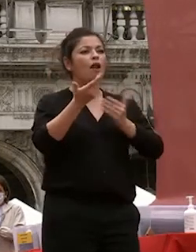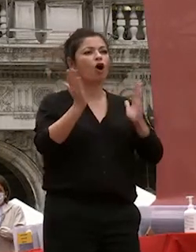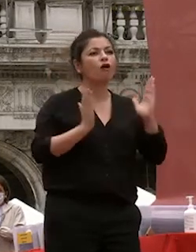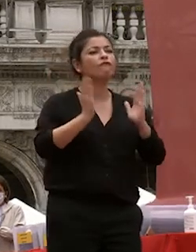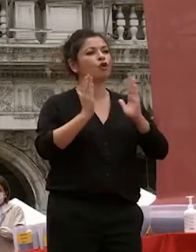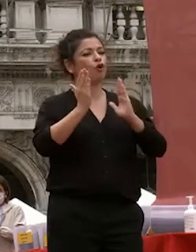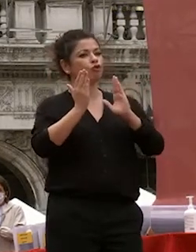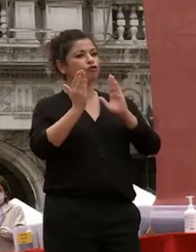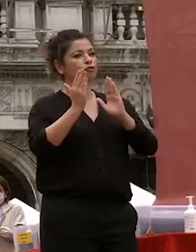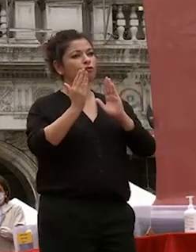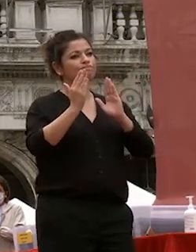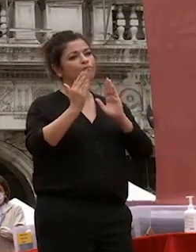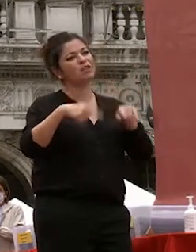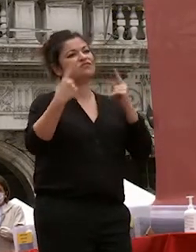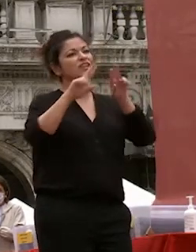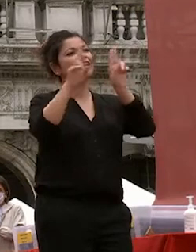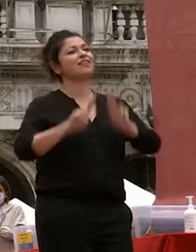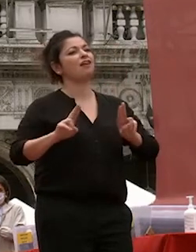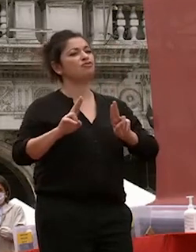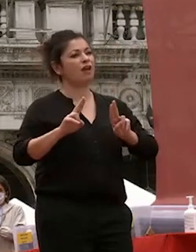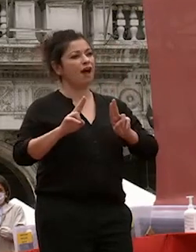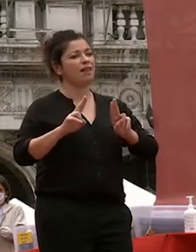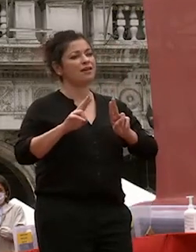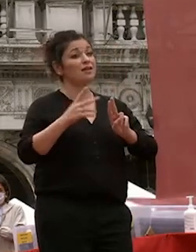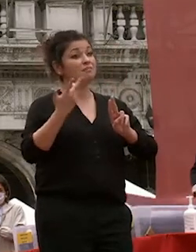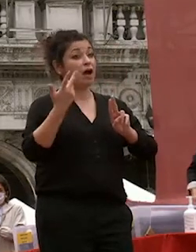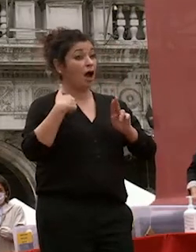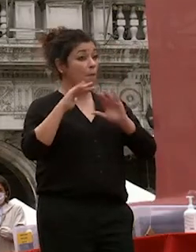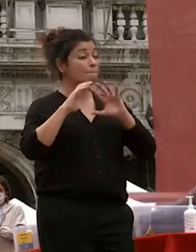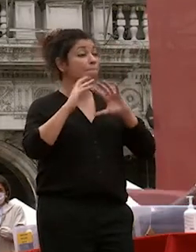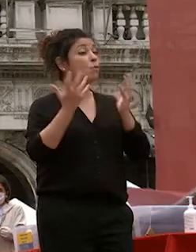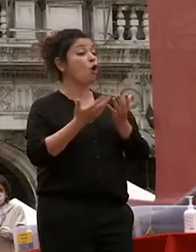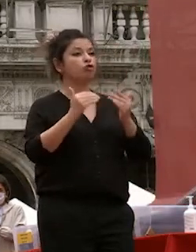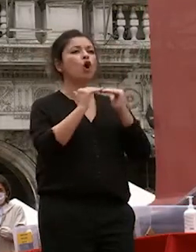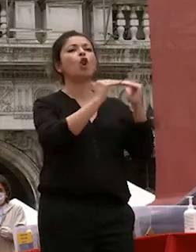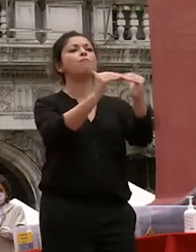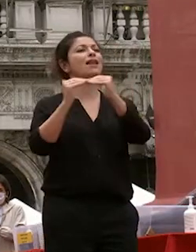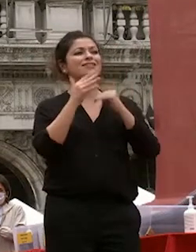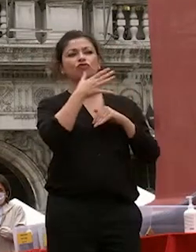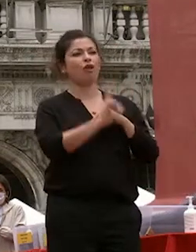internazionali in un mondo che non era ancora globalizzato non esistevano i